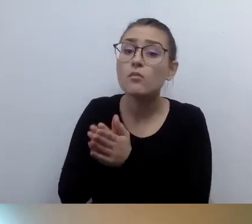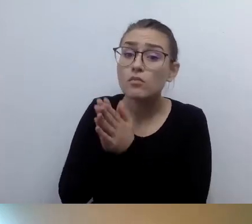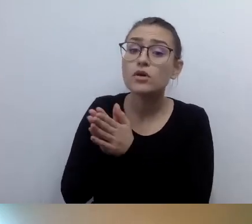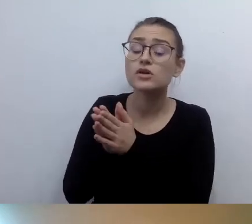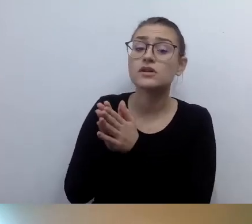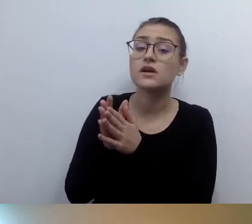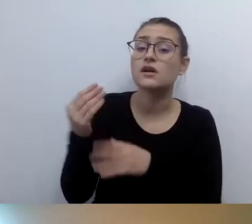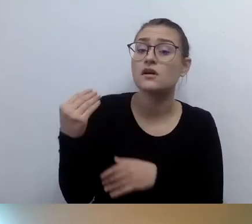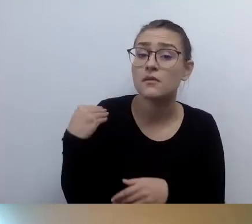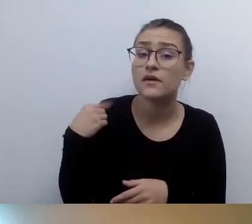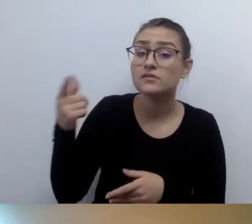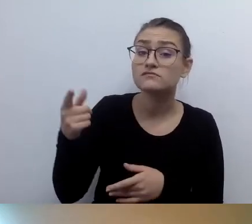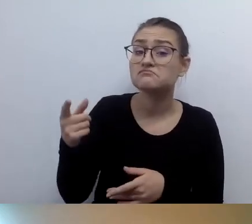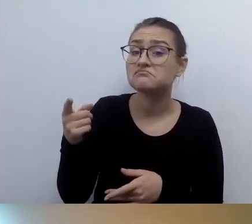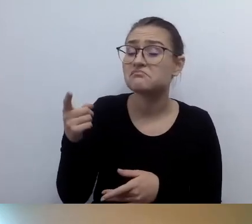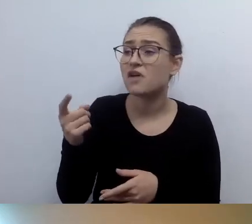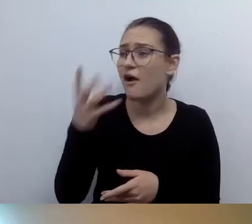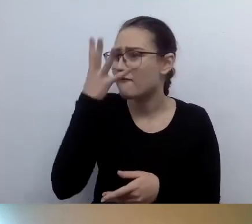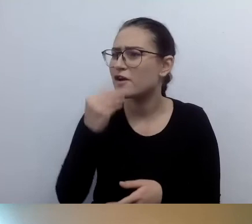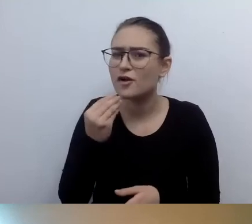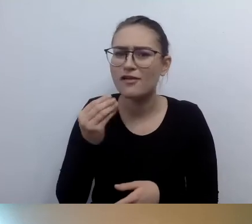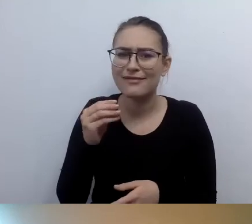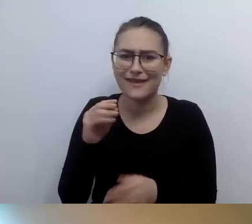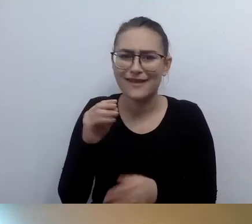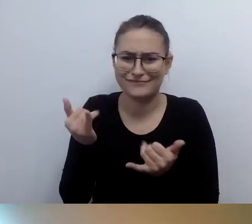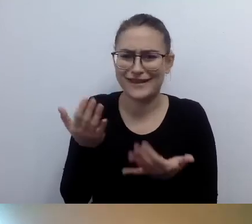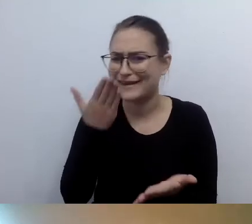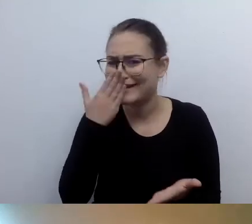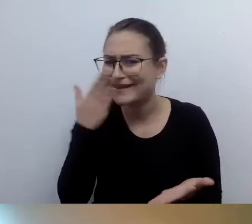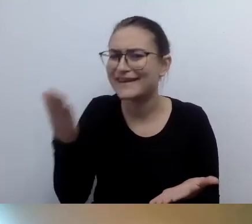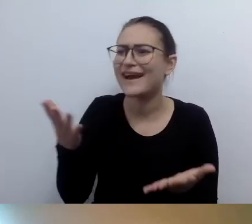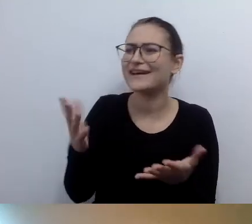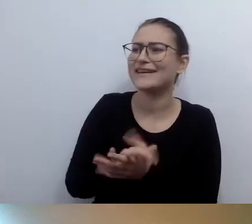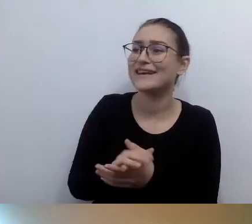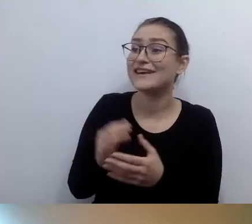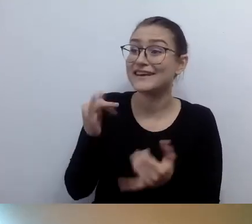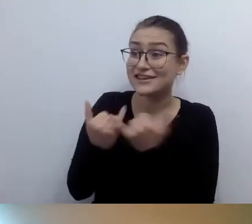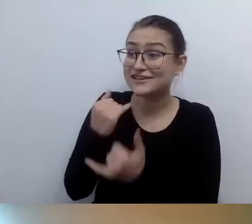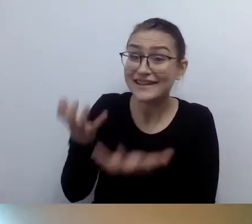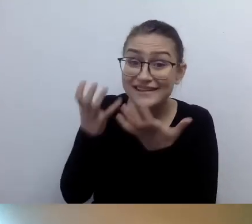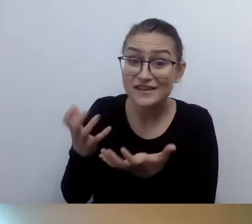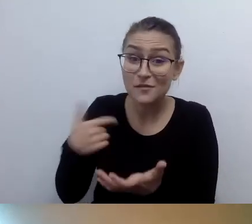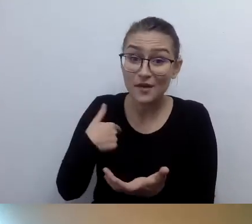Oczywiście jeśli ma pani ochotę, nie ma pani z tym problemu. Słucham pani i jestem bardzo ciekawa.